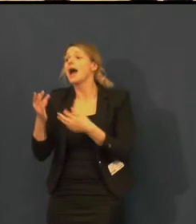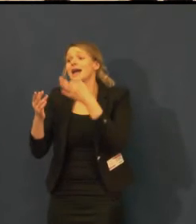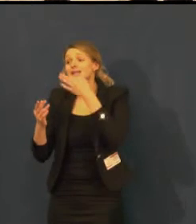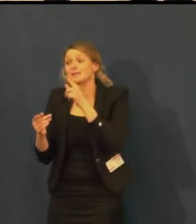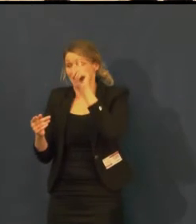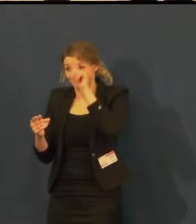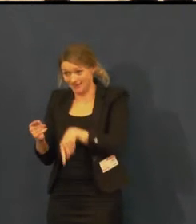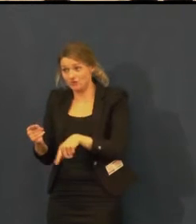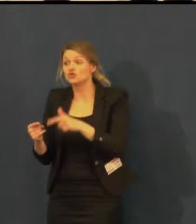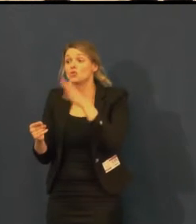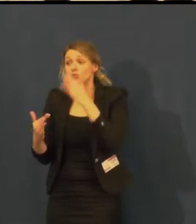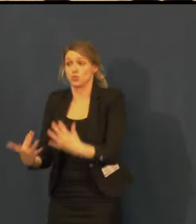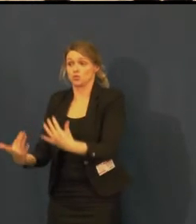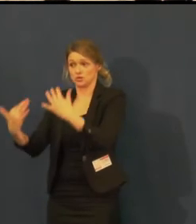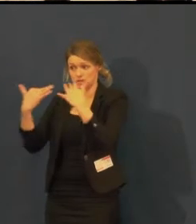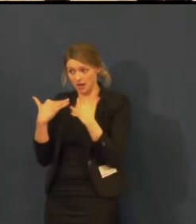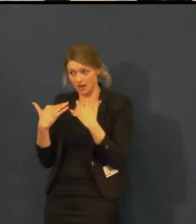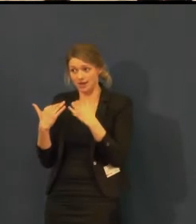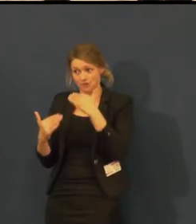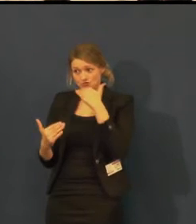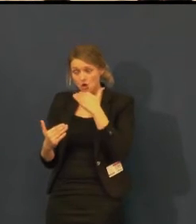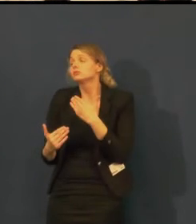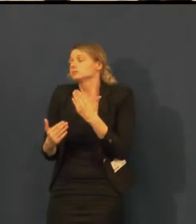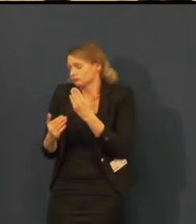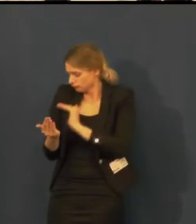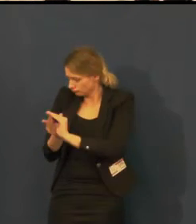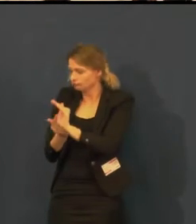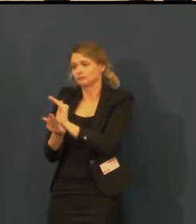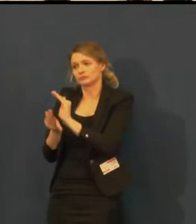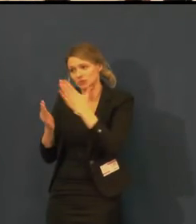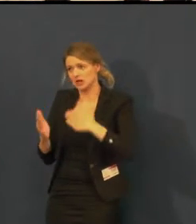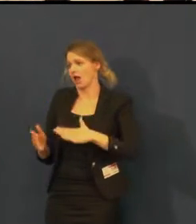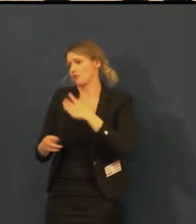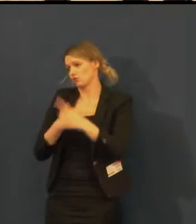tak je možné to realizovat i mimo běžnou hodinu,